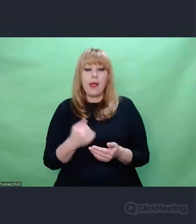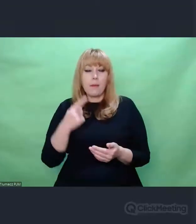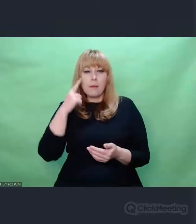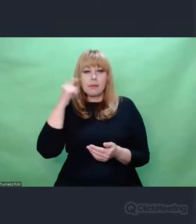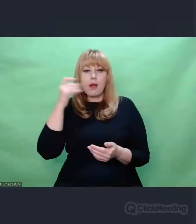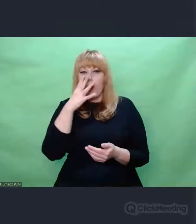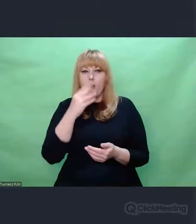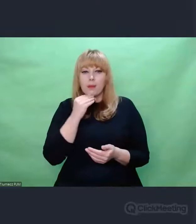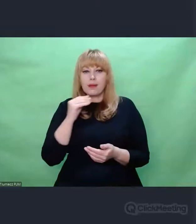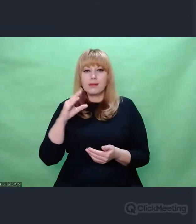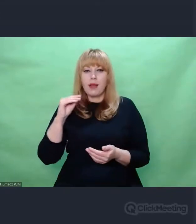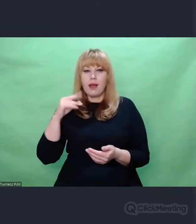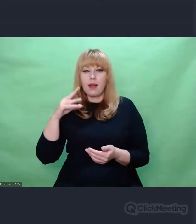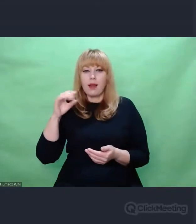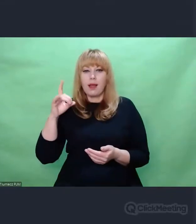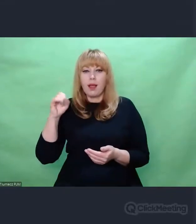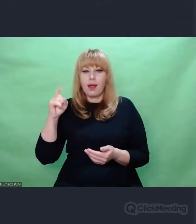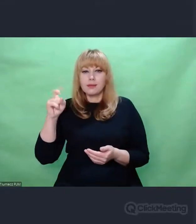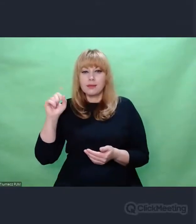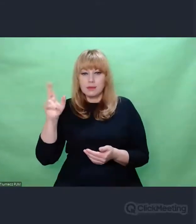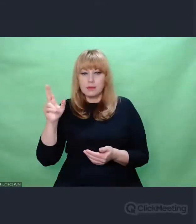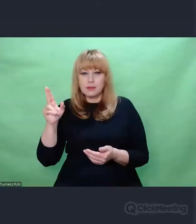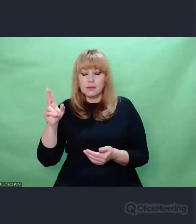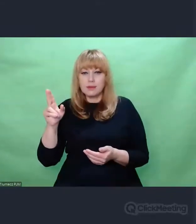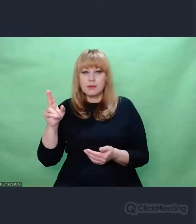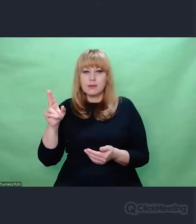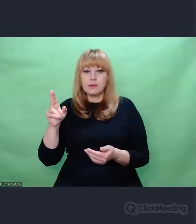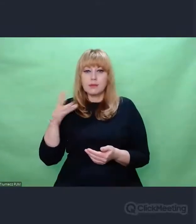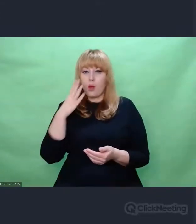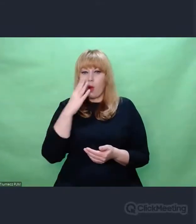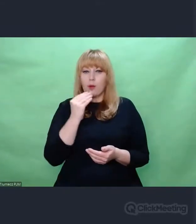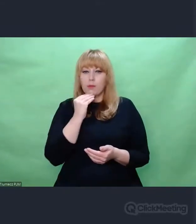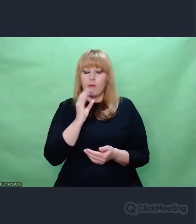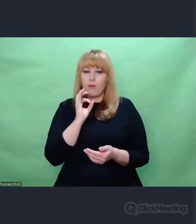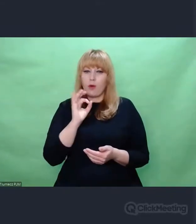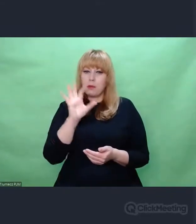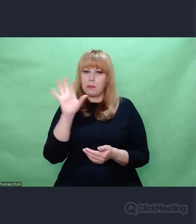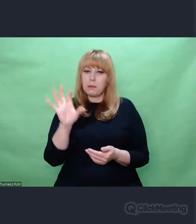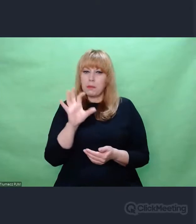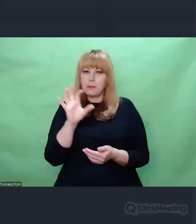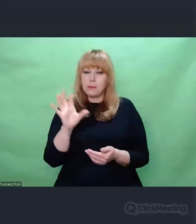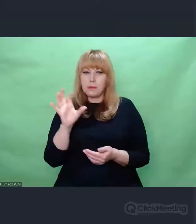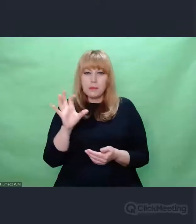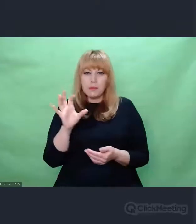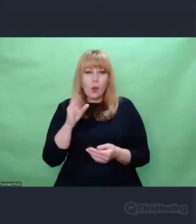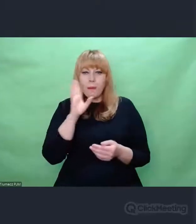to - można powiedzieć - odbywamy przyspieszoną podróż w czasie.